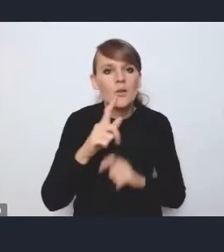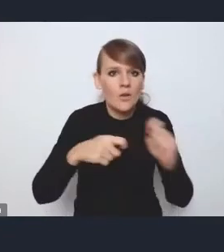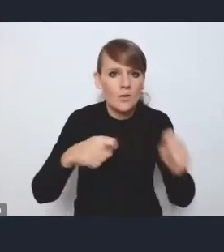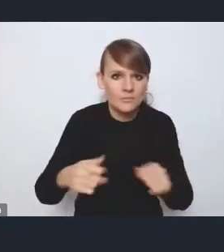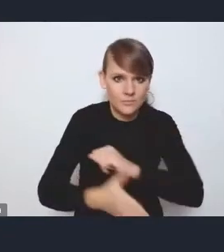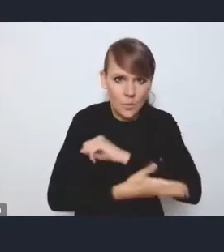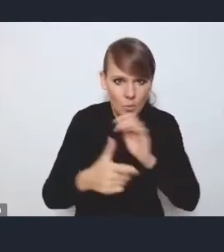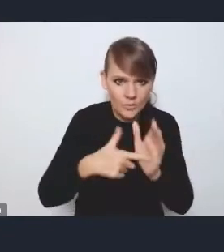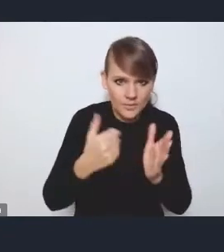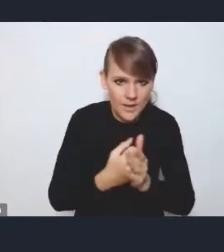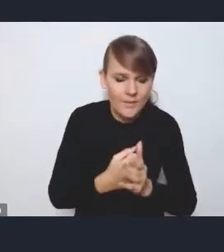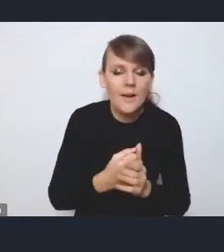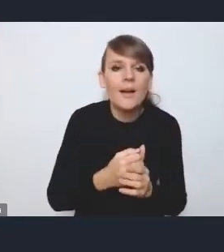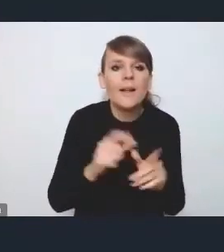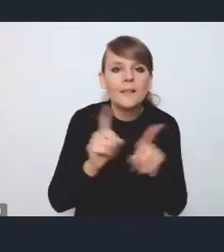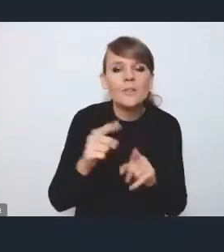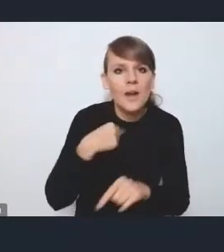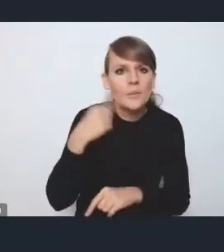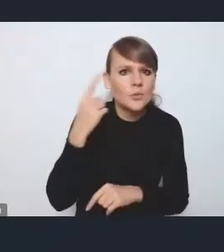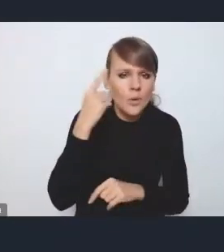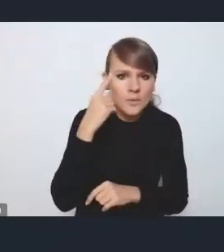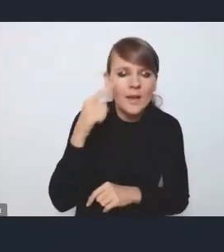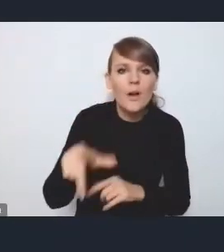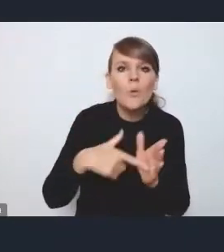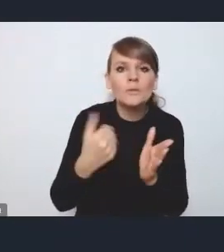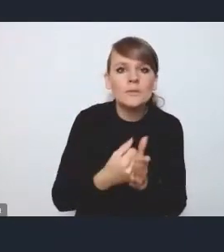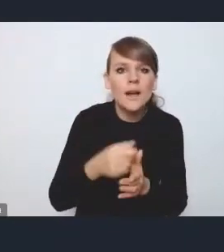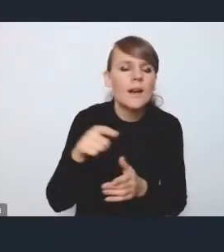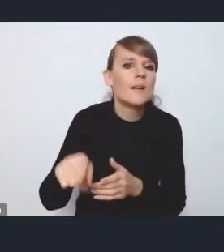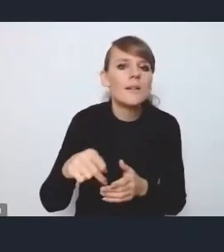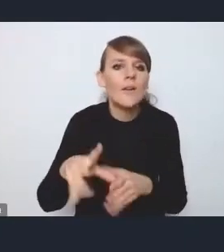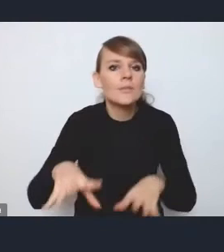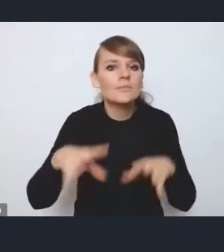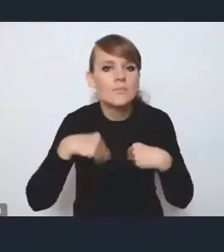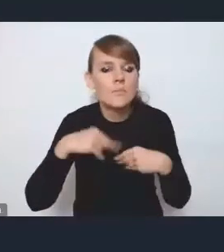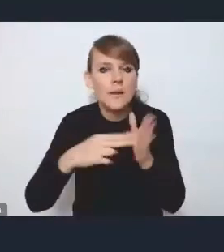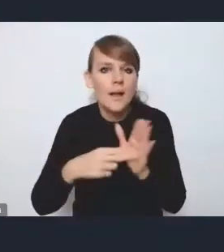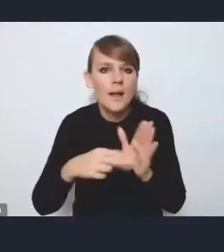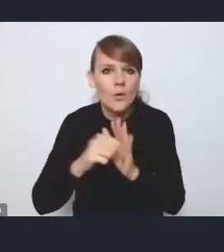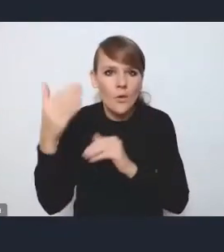Jeszcze przypomnę, że ta ustawa jest planowana, jej przyjęcie do końca 2023 roku,